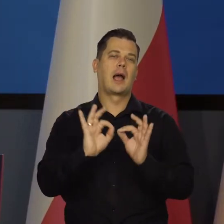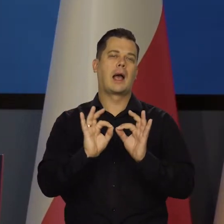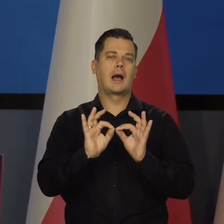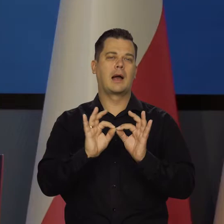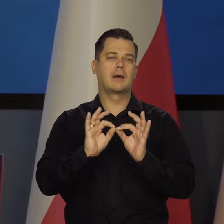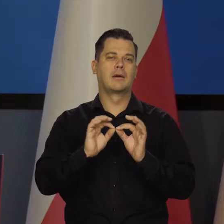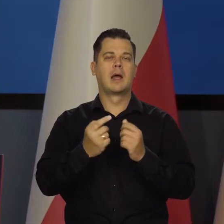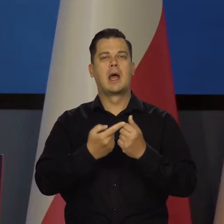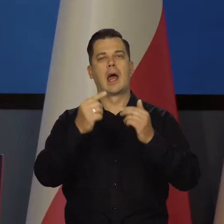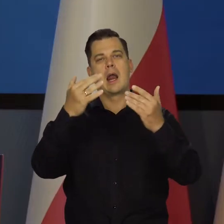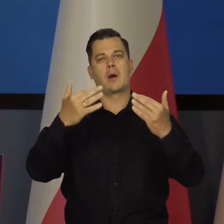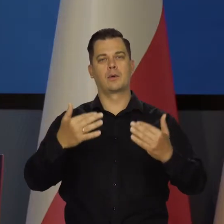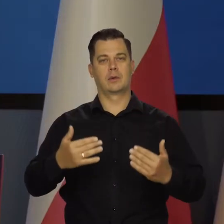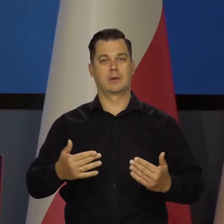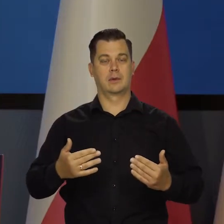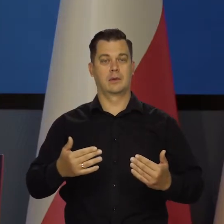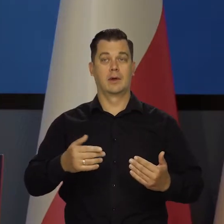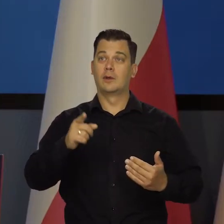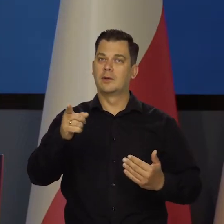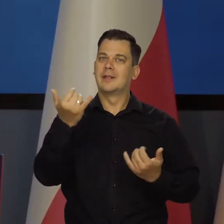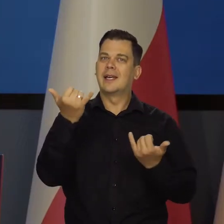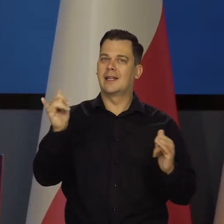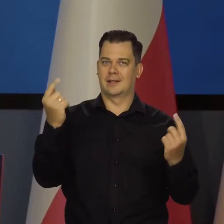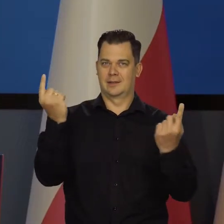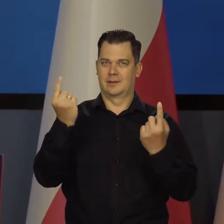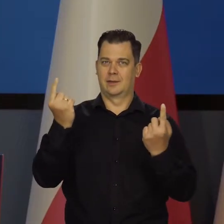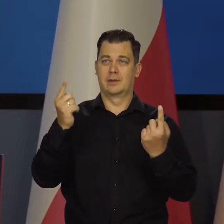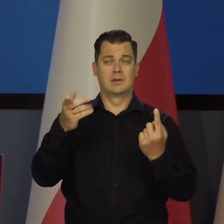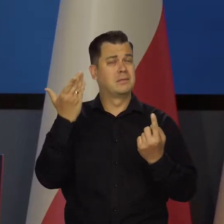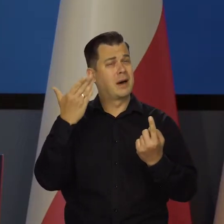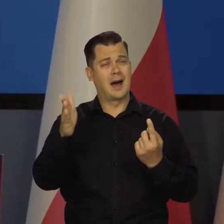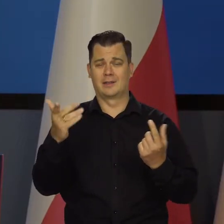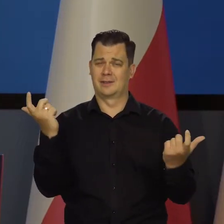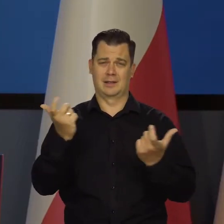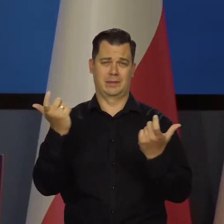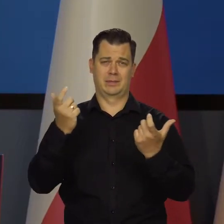Kraje bałtyckie są w szczególnej sytuacji, są szczególnie zagrożone i tak dalej malutkie.